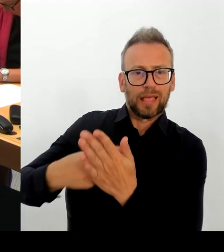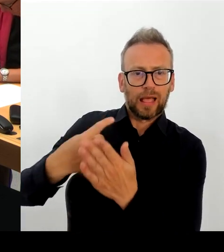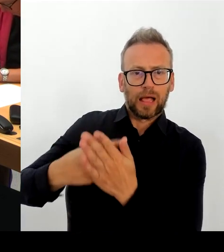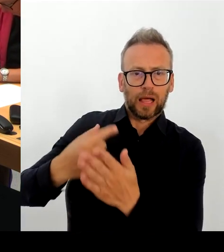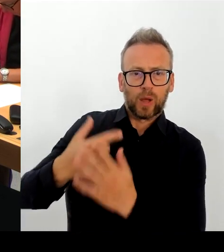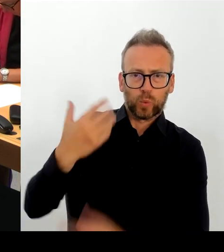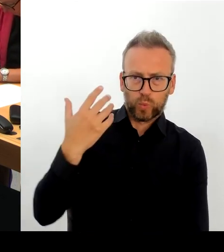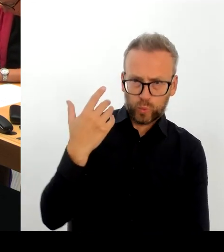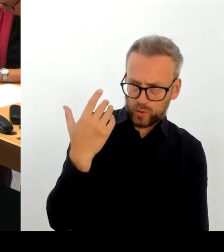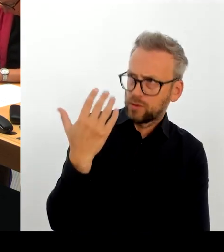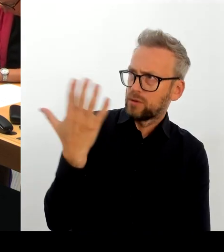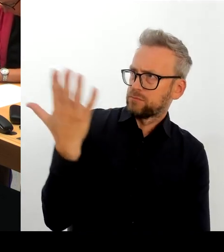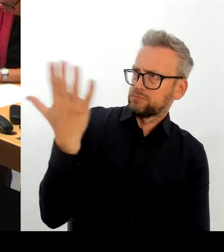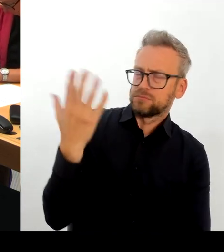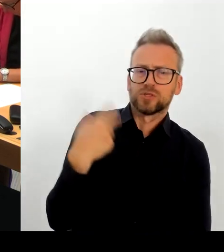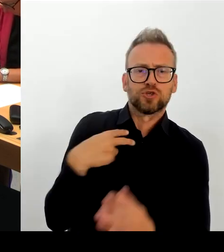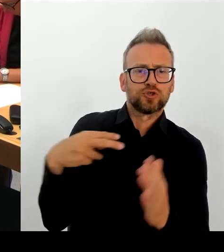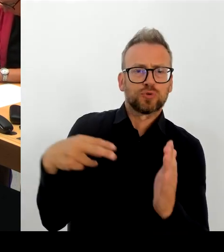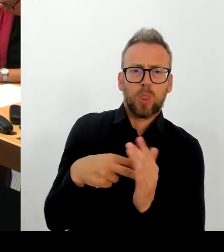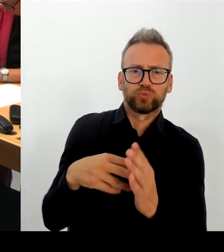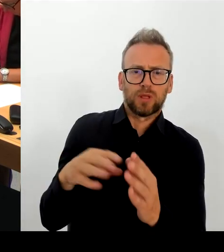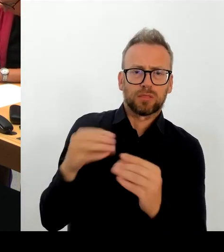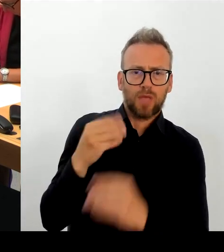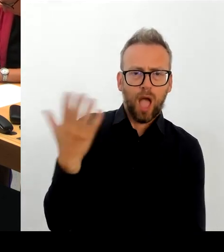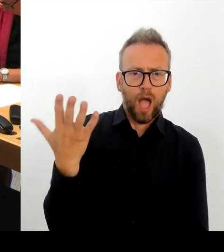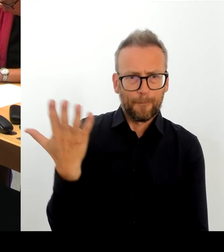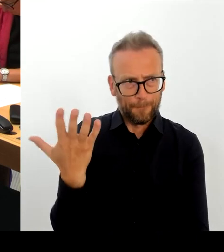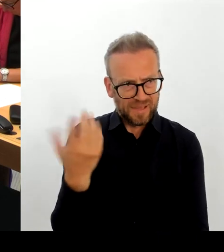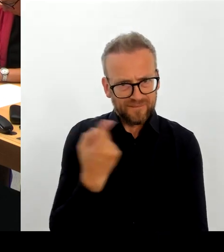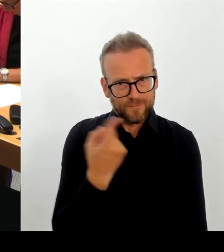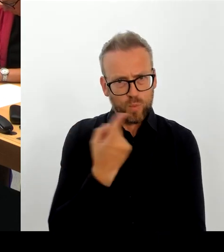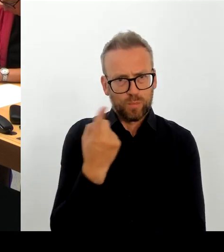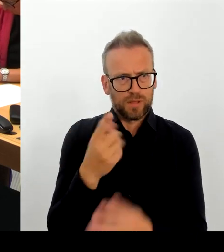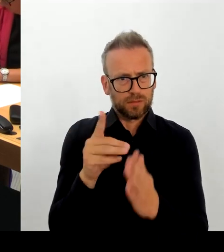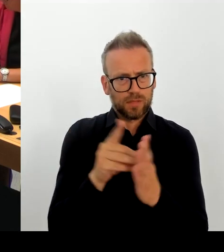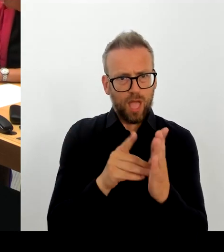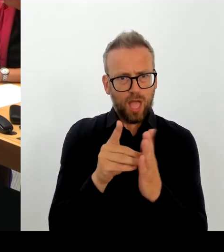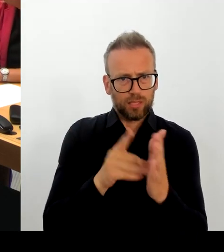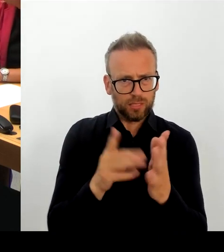wirklich funktioniert. Und wir haben den Anbieter aufgefordert, einen Zeitplan zu